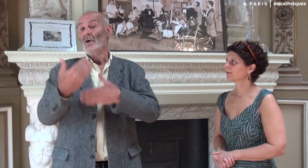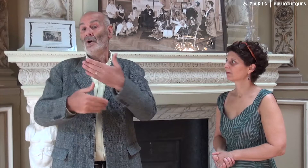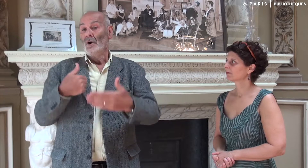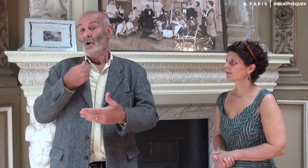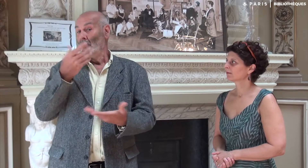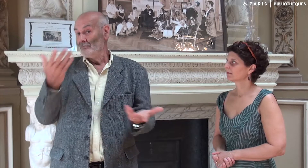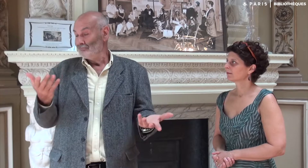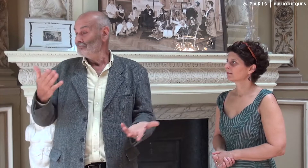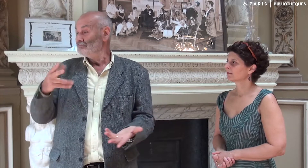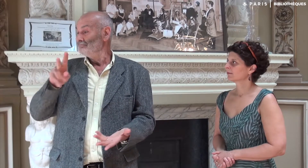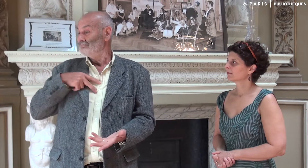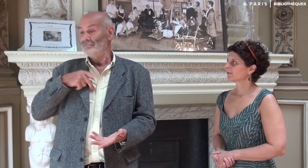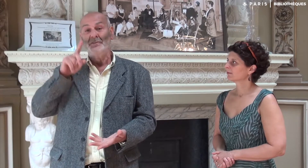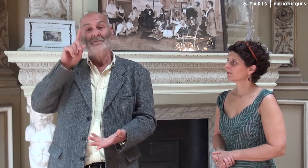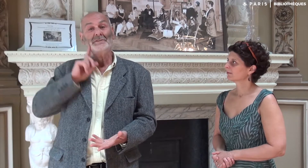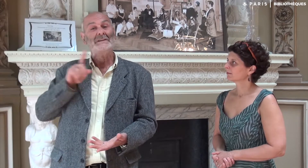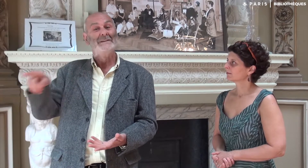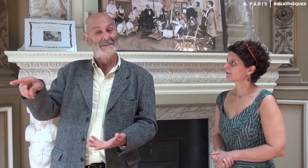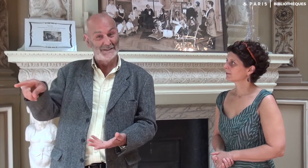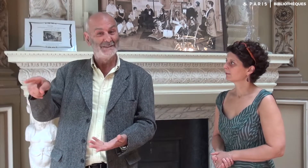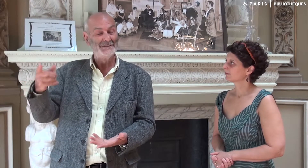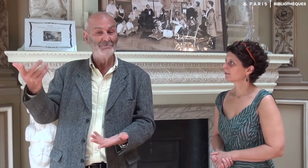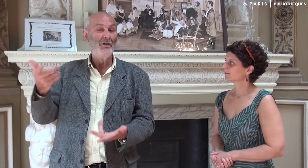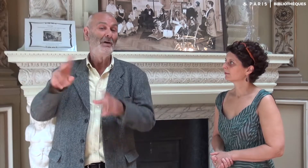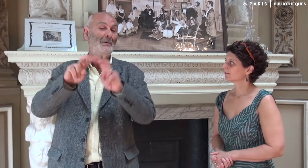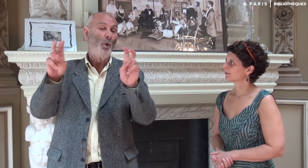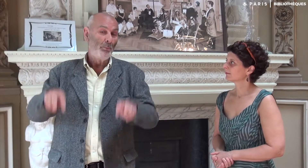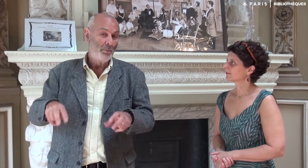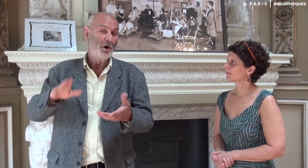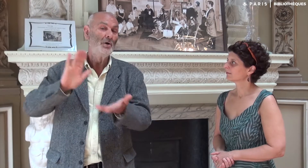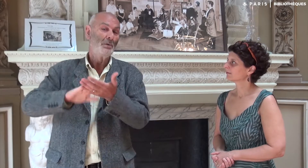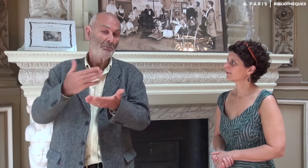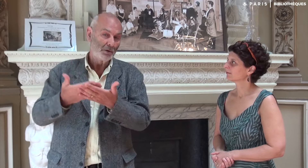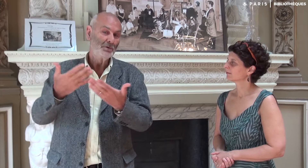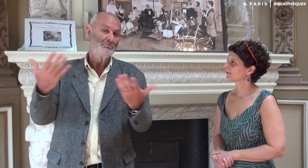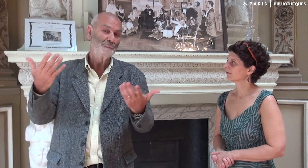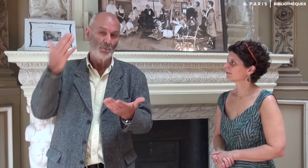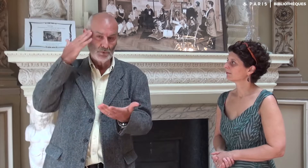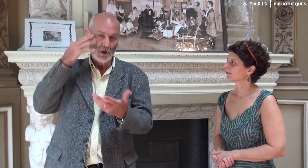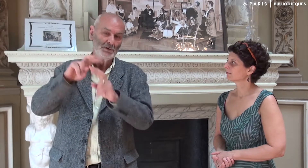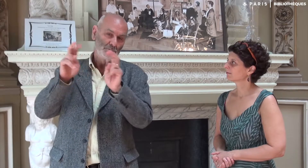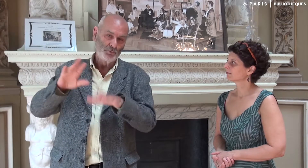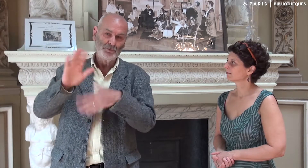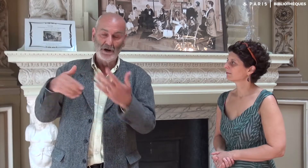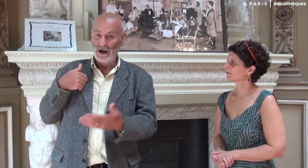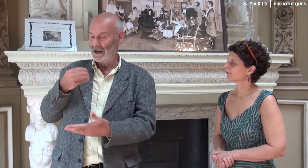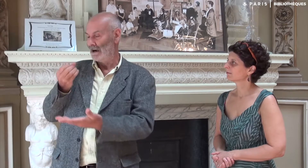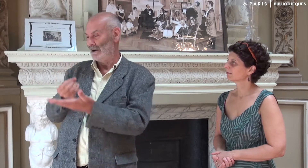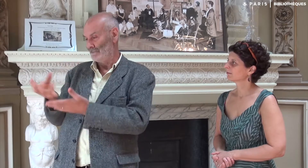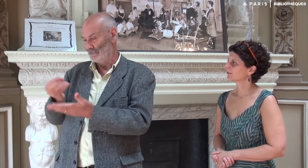Plus tard, j’ai informé ma fille Katia, interprète diplômée,